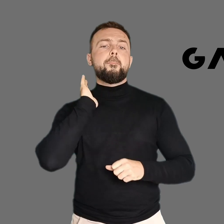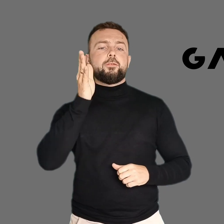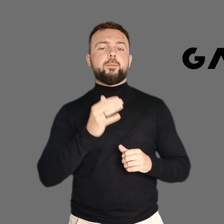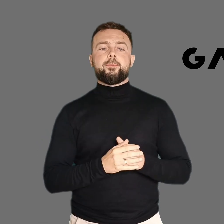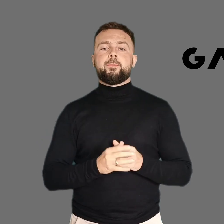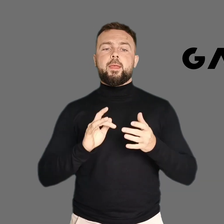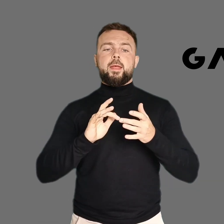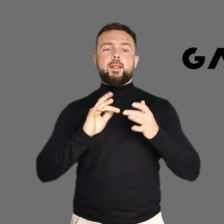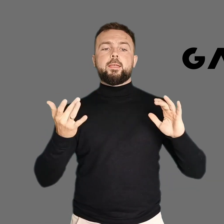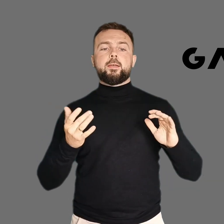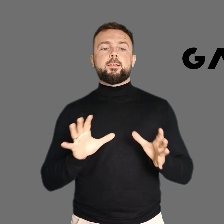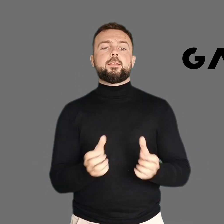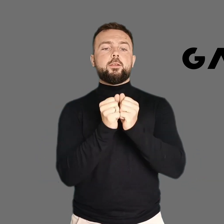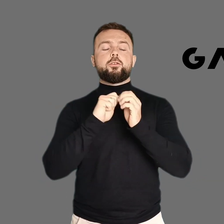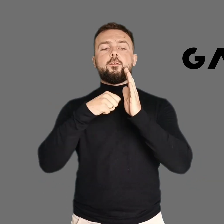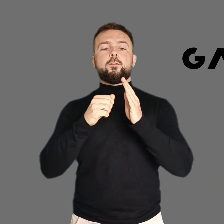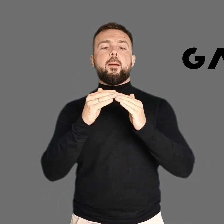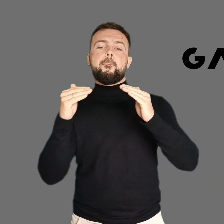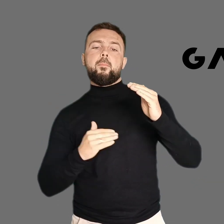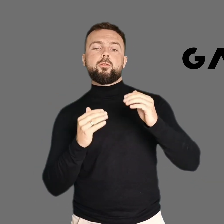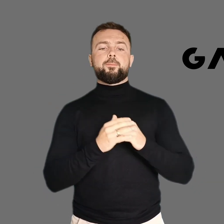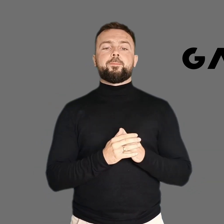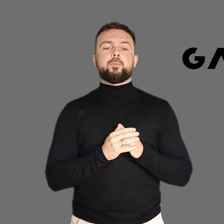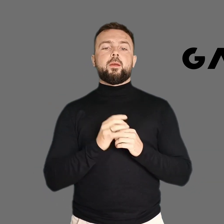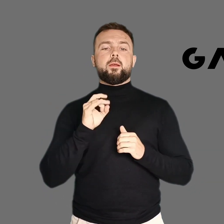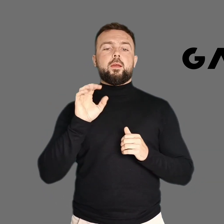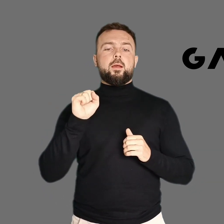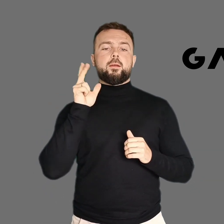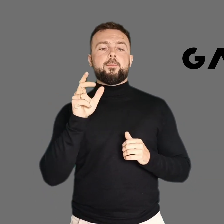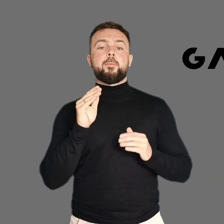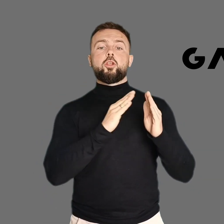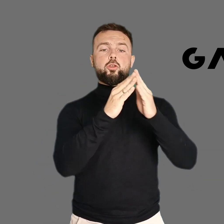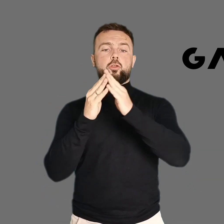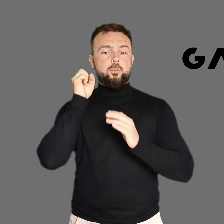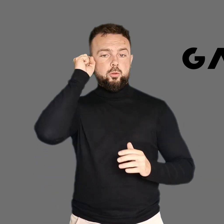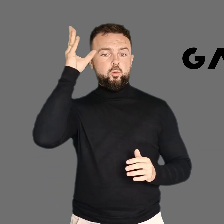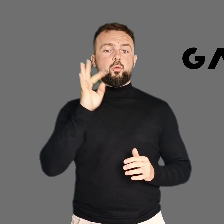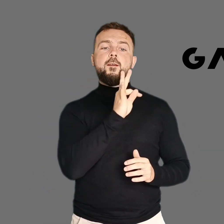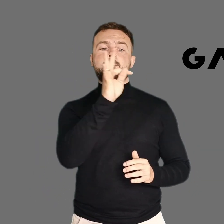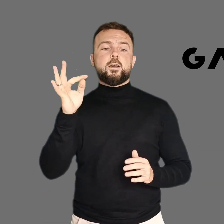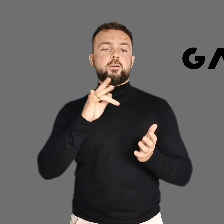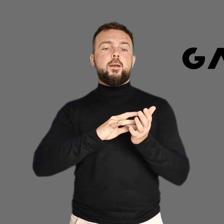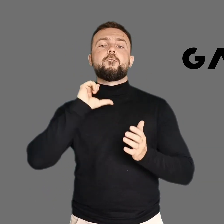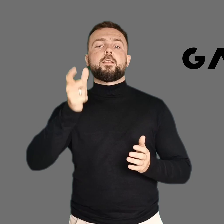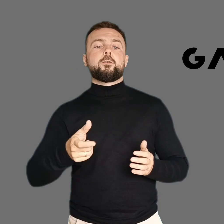Link do nowego kanału znajdziesz w opisie pod filmem. GAK. Wasze domy kultury w Gdańsku.